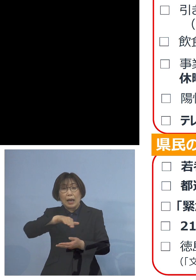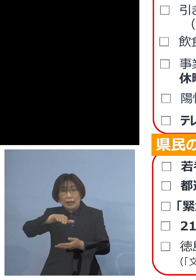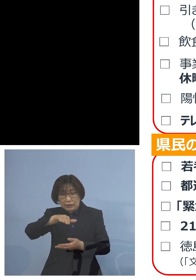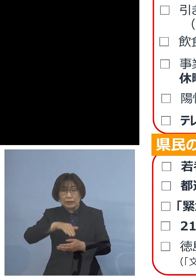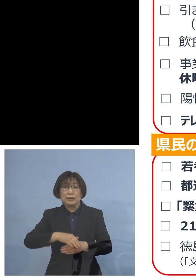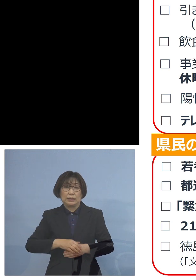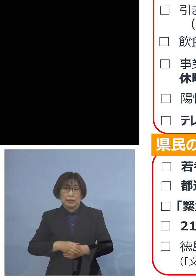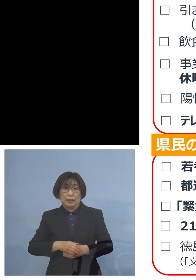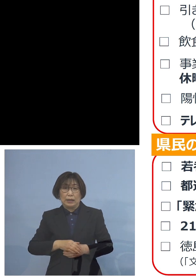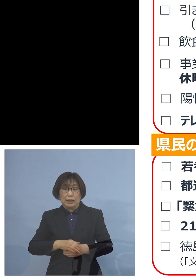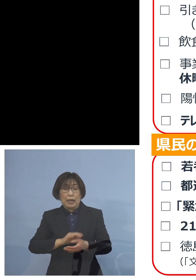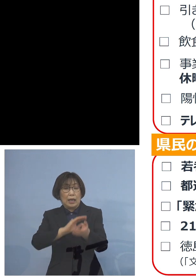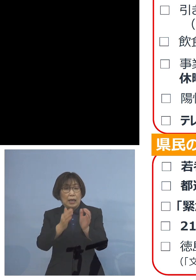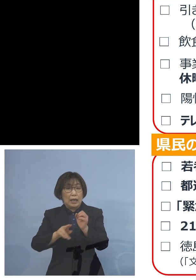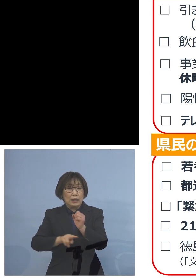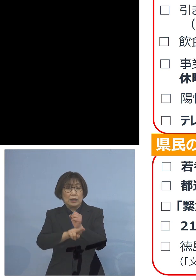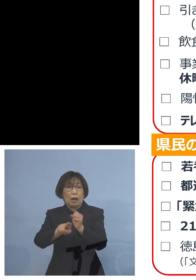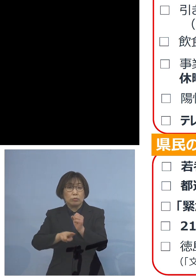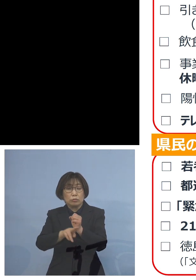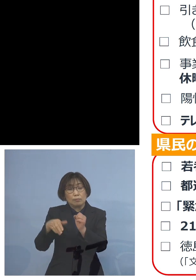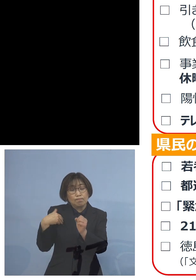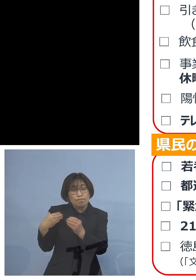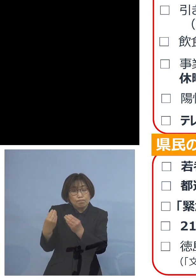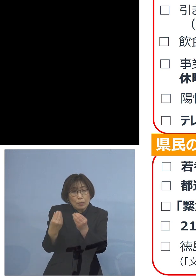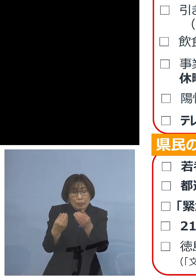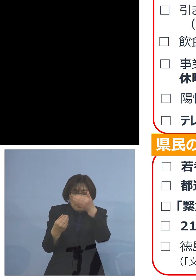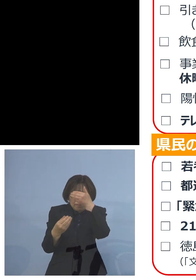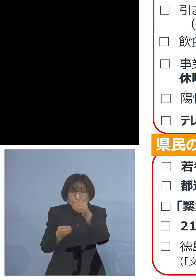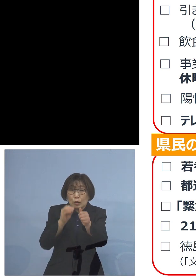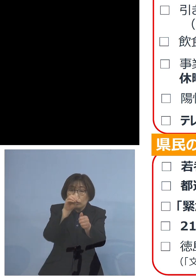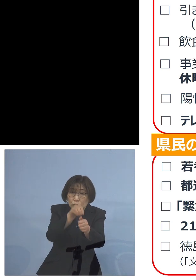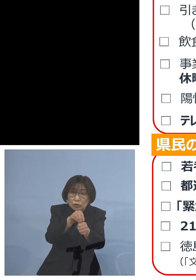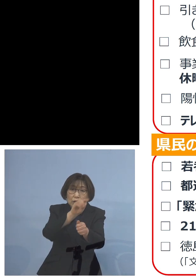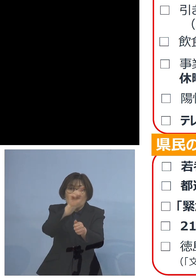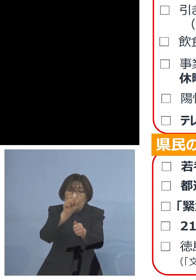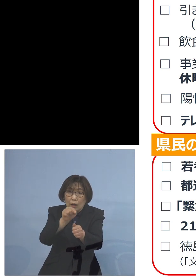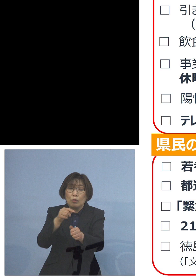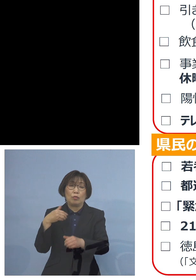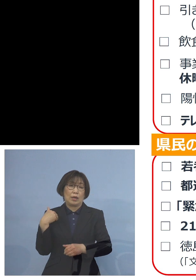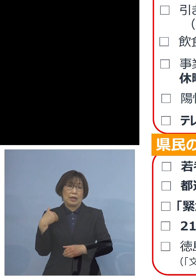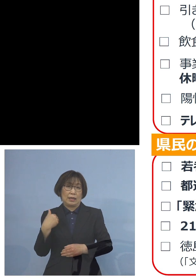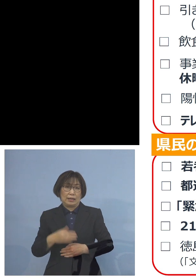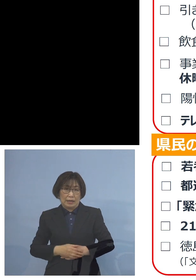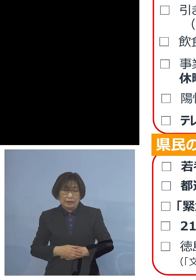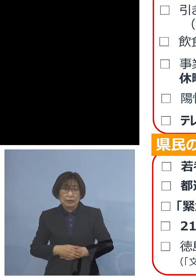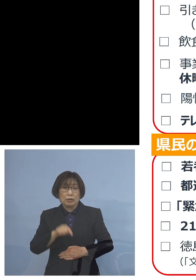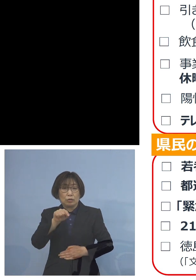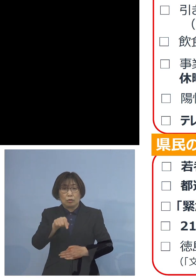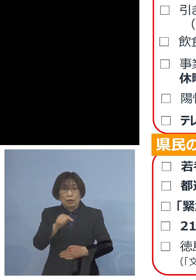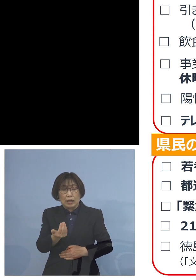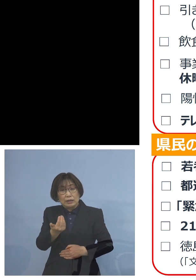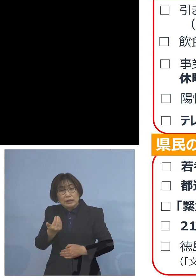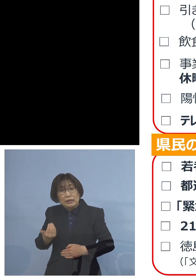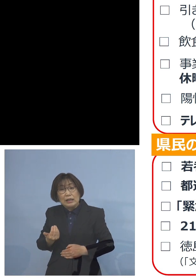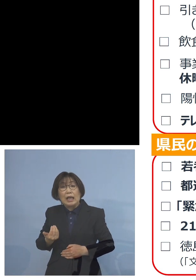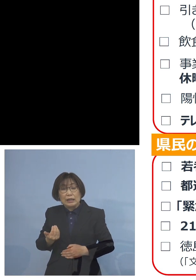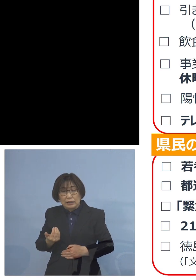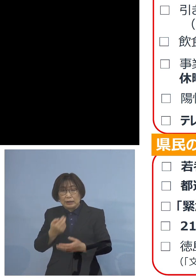うつしていた可能性も あるわけでありまして そうしたものが 事前にチェックすることができた